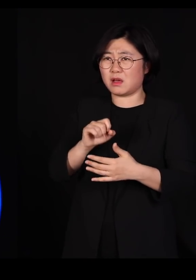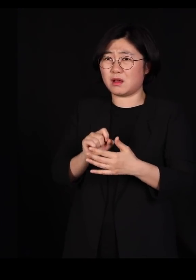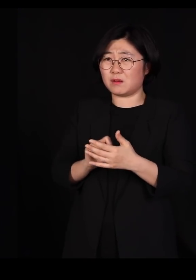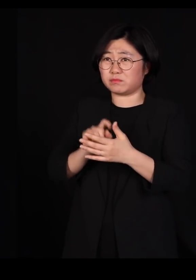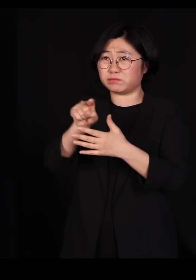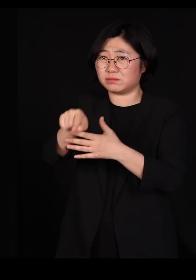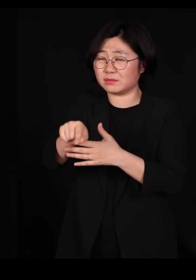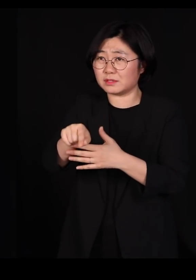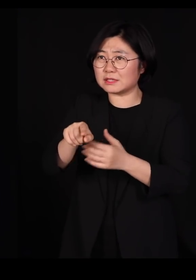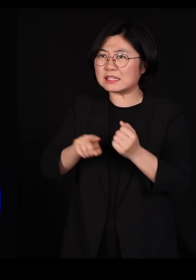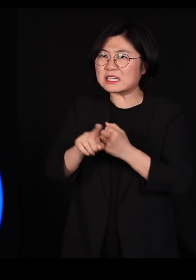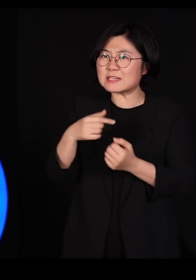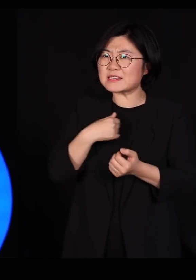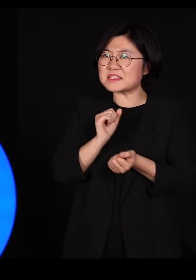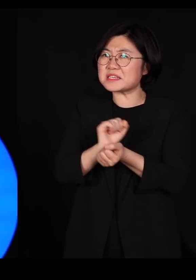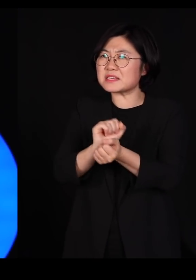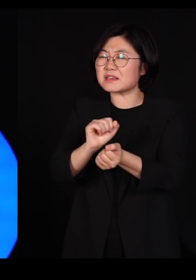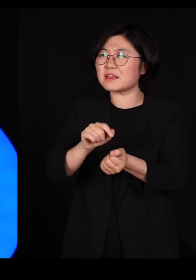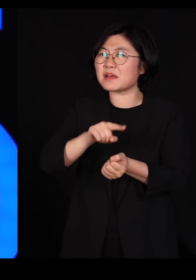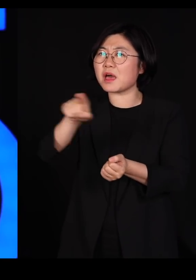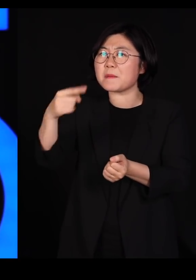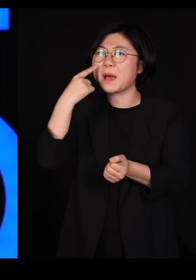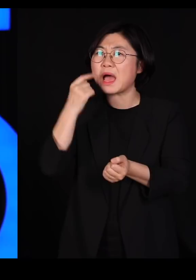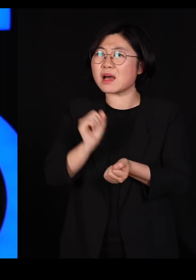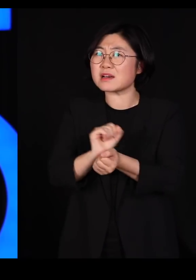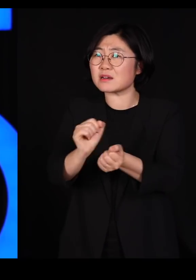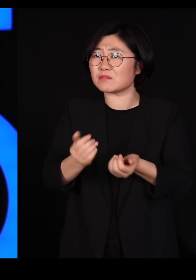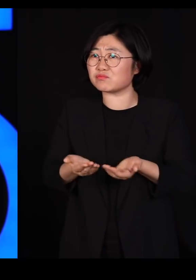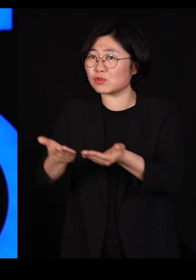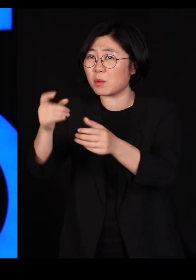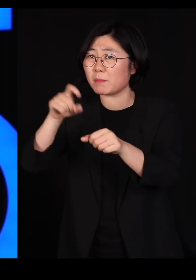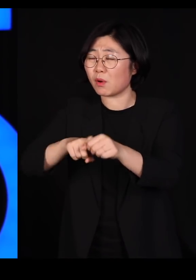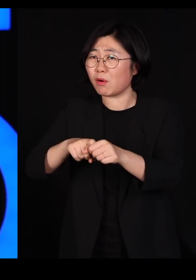그들이 우리한테 일부러 '니네도 당해봐라' 그러고 준 게 아닙니다